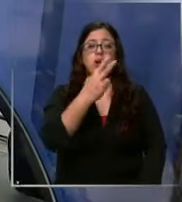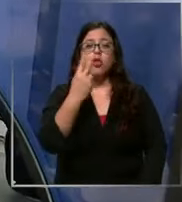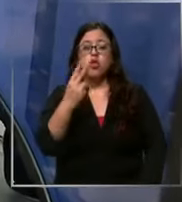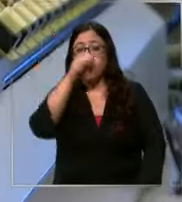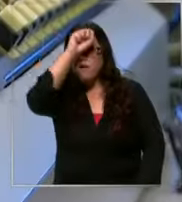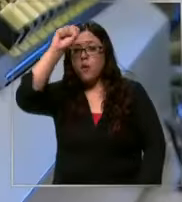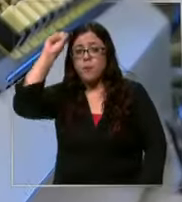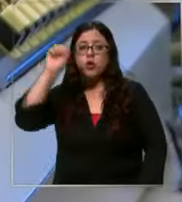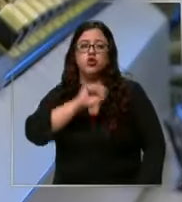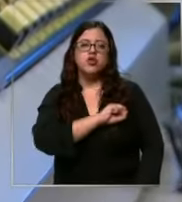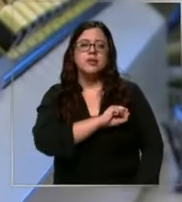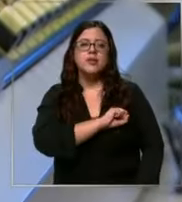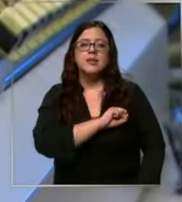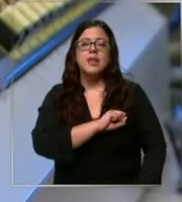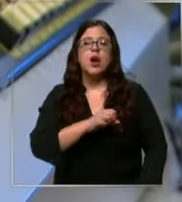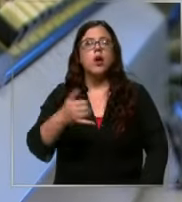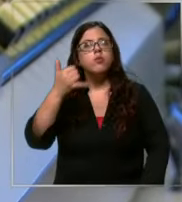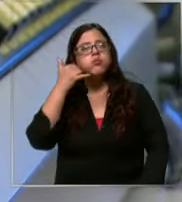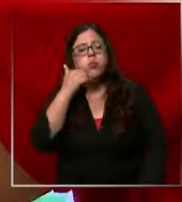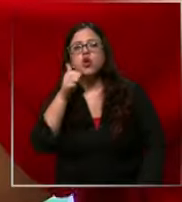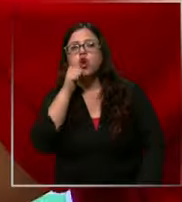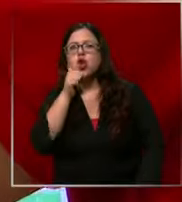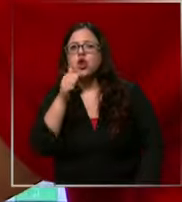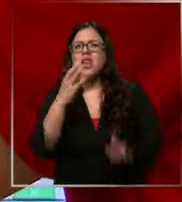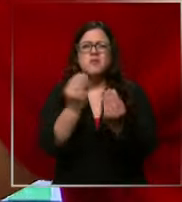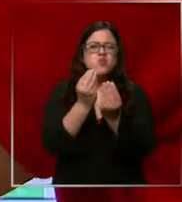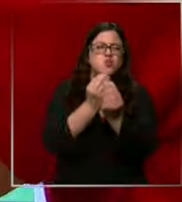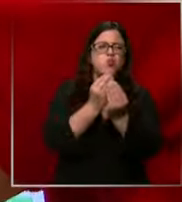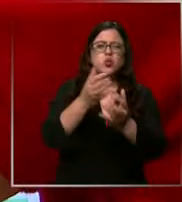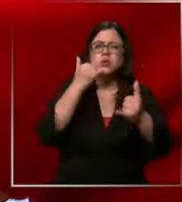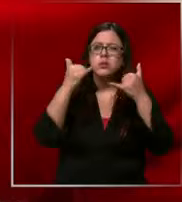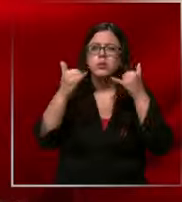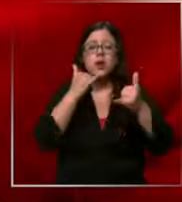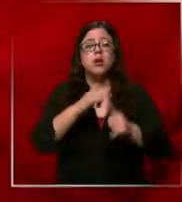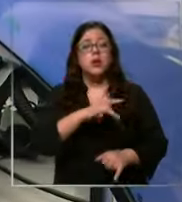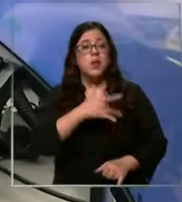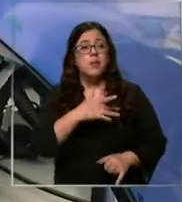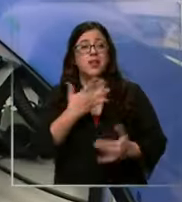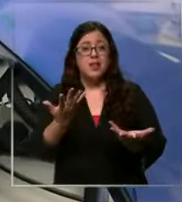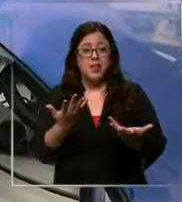de Santiago recibe diariamente un centenar de llamados Lamentablemente una parte importante